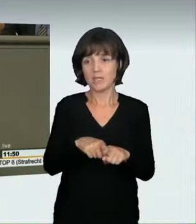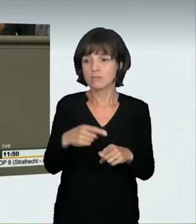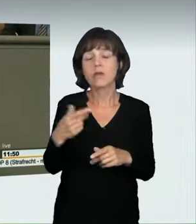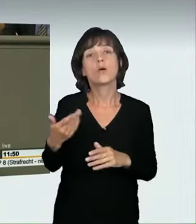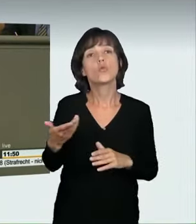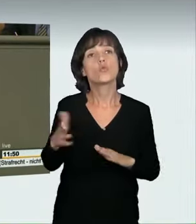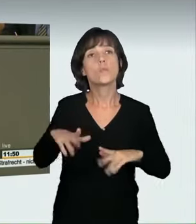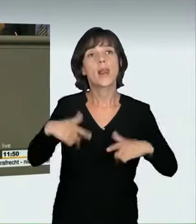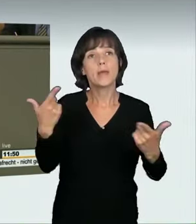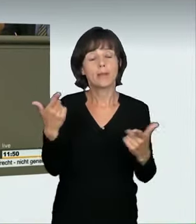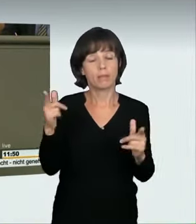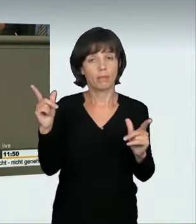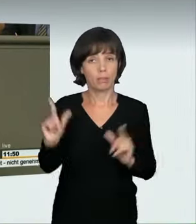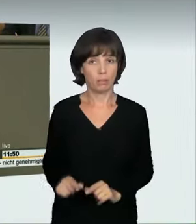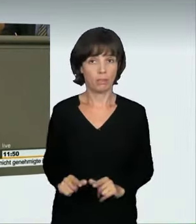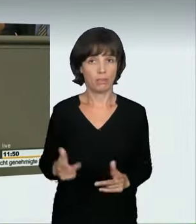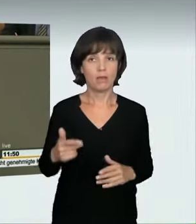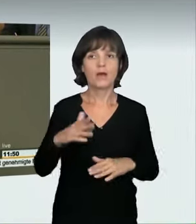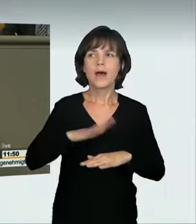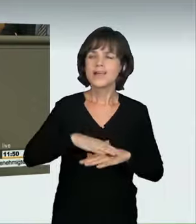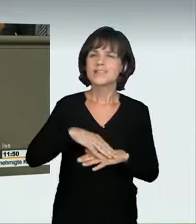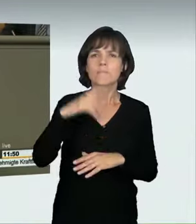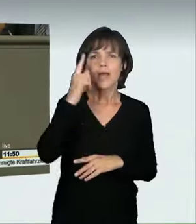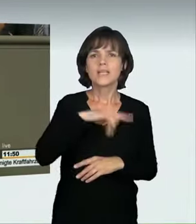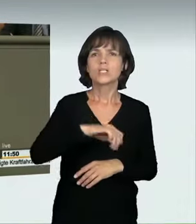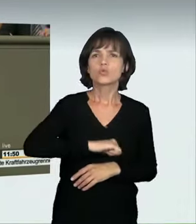ob jemand zu schnell fährt. Gelegentlich wird schon einmal davon gesprochen,